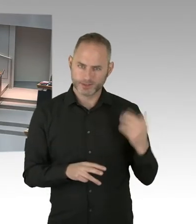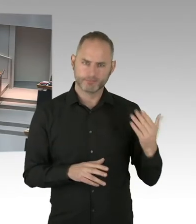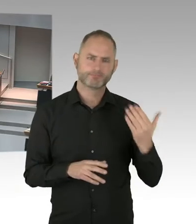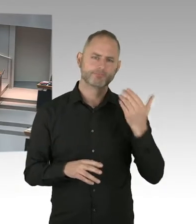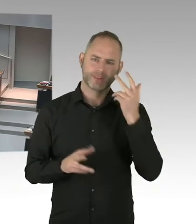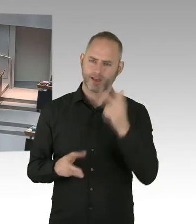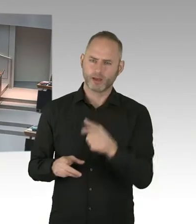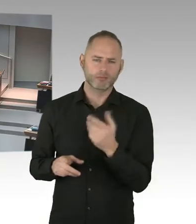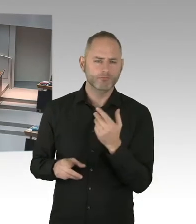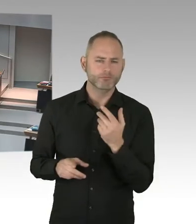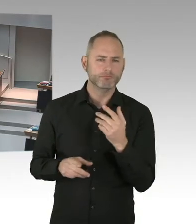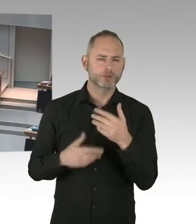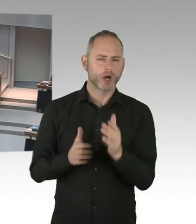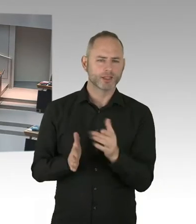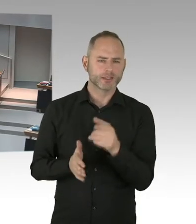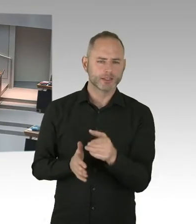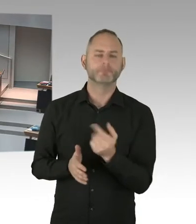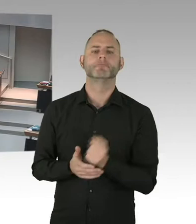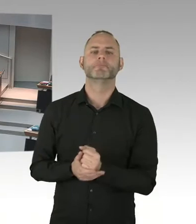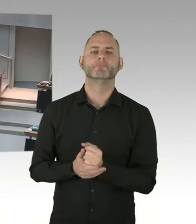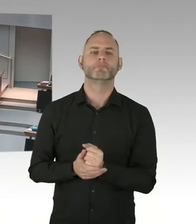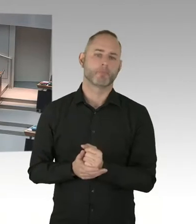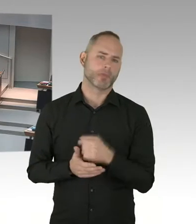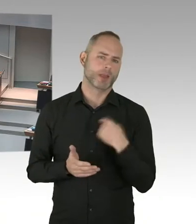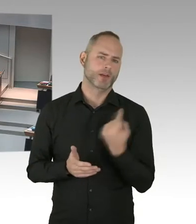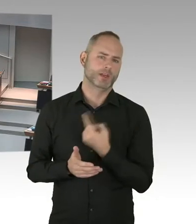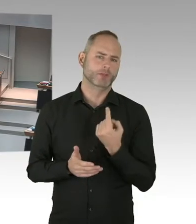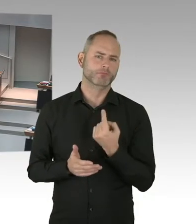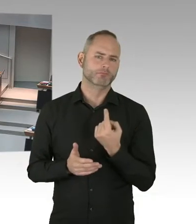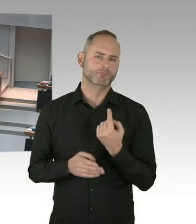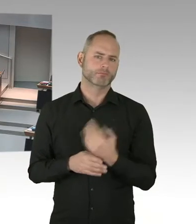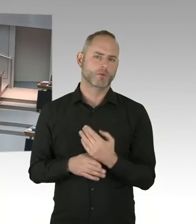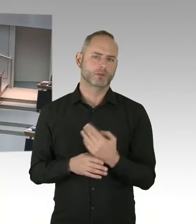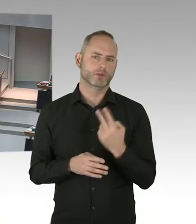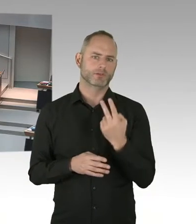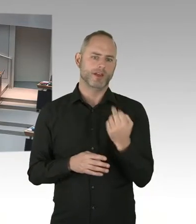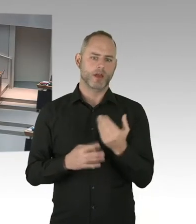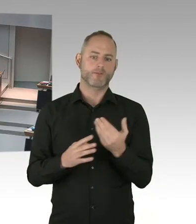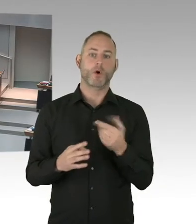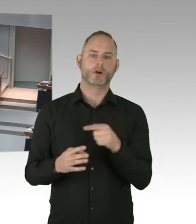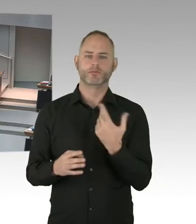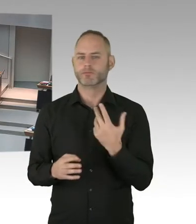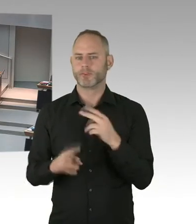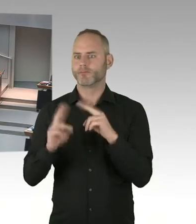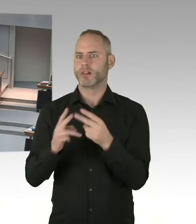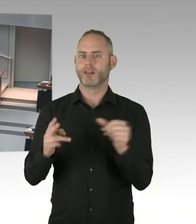Wir haben fast die erste 90 erreicht, bei den zweiten 90 sind wir mit 92% da drüber.